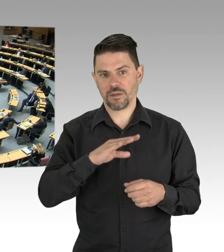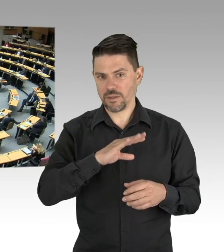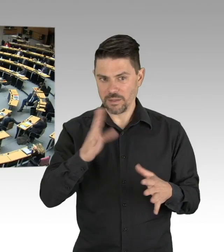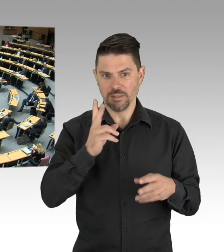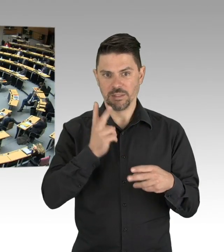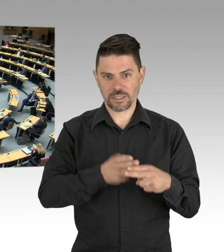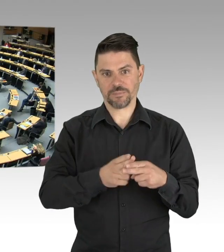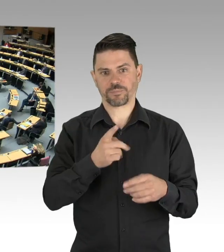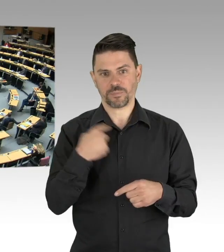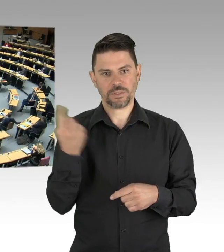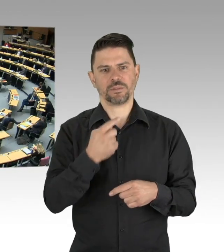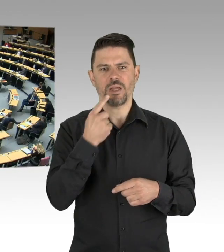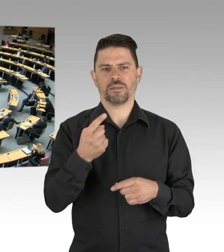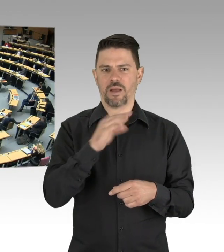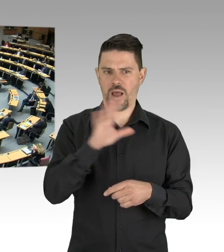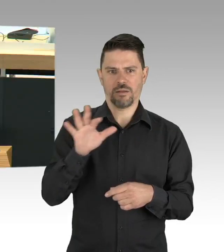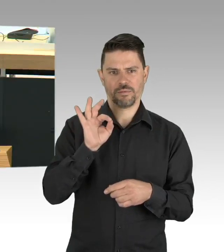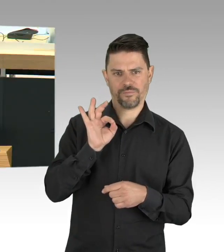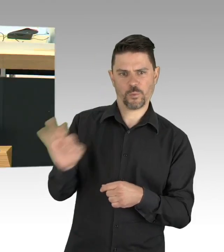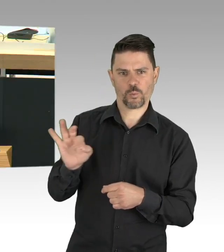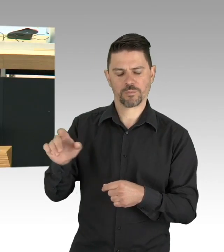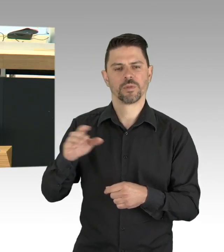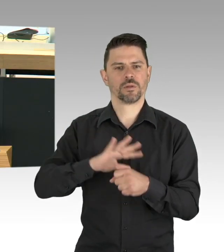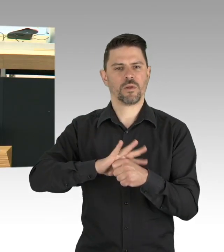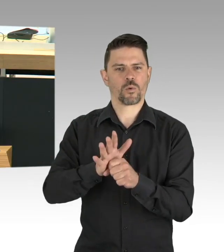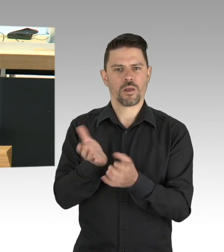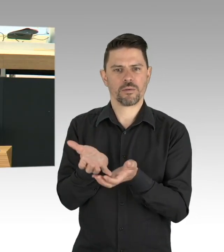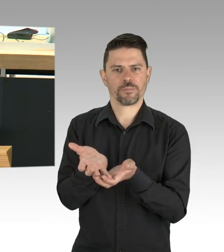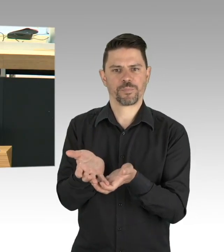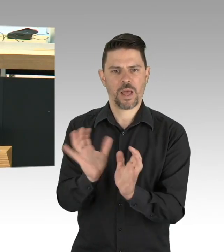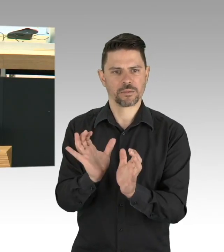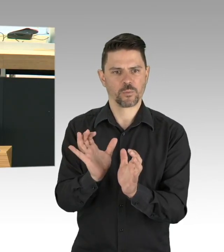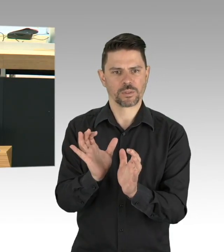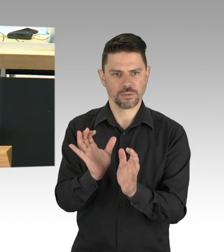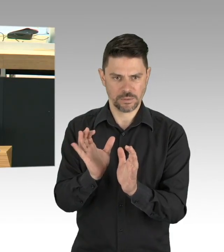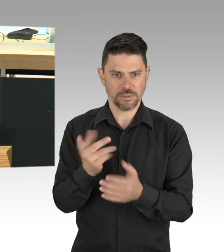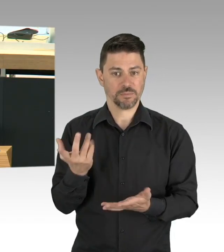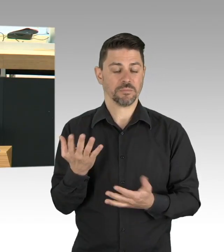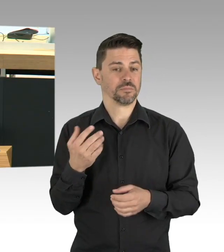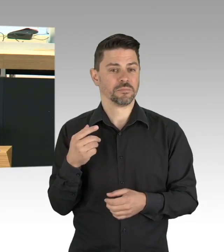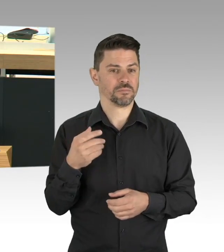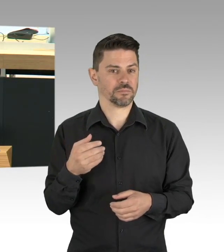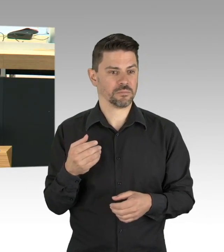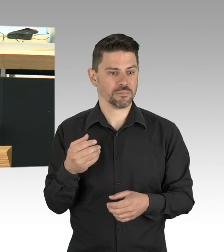Und das gilt auch für das Leid der Geflüchteten in den überfüllten griechischen Lagern, Moria sei hier erwähnt, das darf uns nicht kalt lassen.